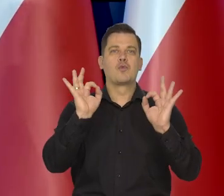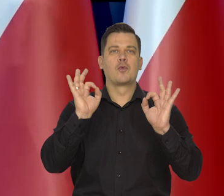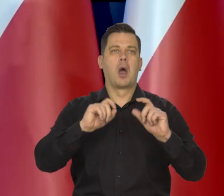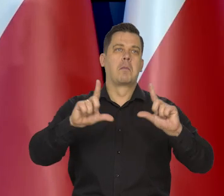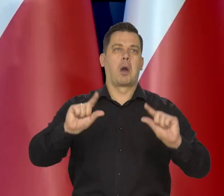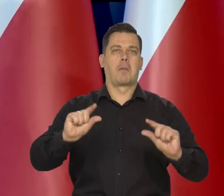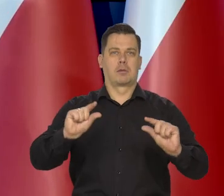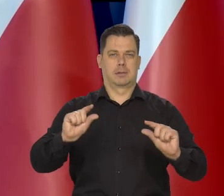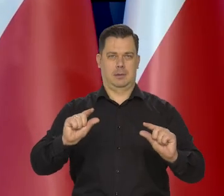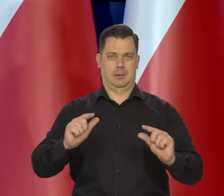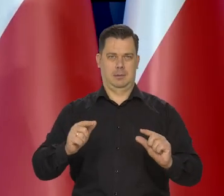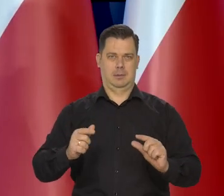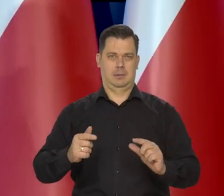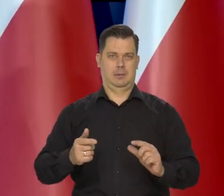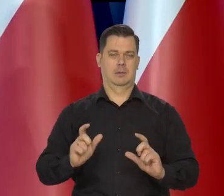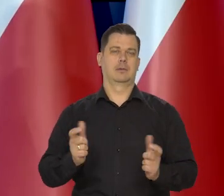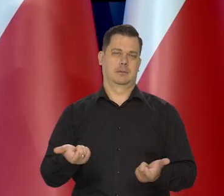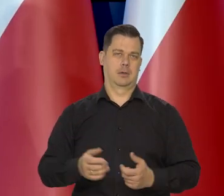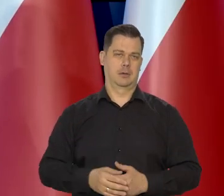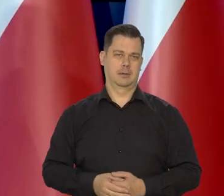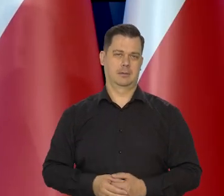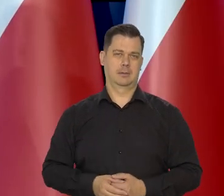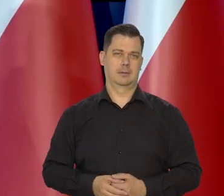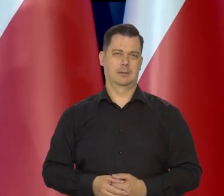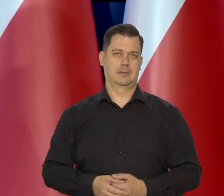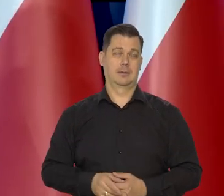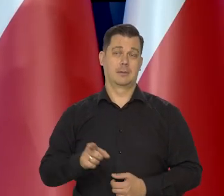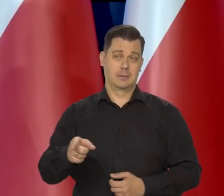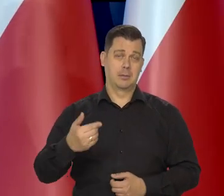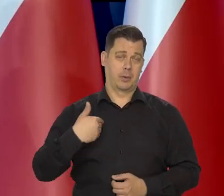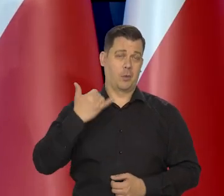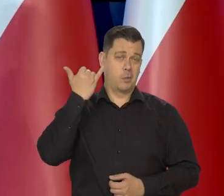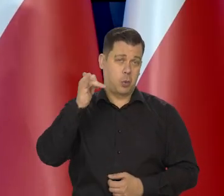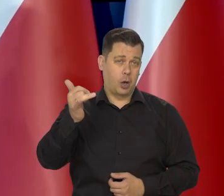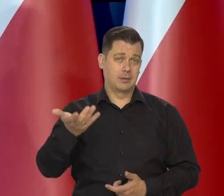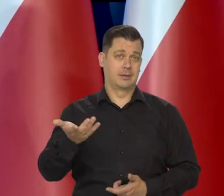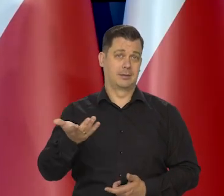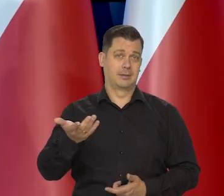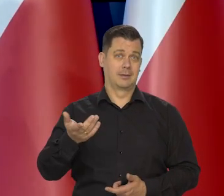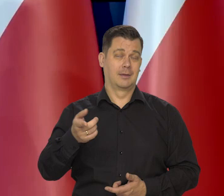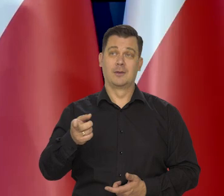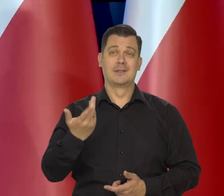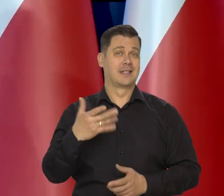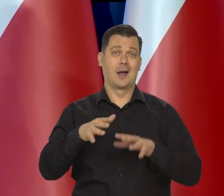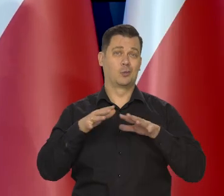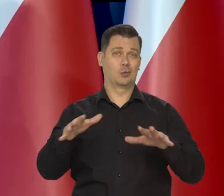Bo zaraz będzie nie wiadomo, ile i oczywiście zrobili błąd w swojej masie.